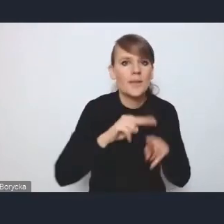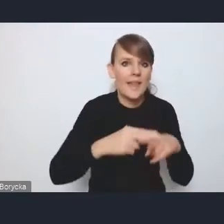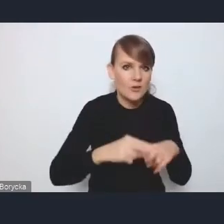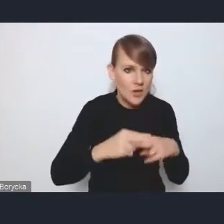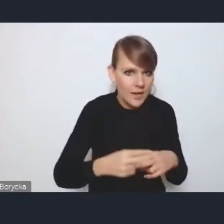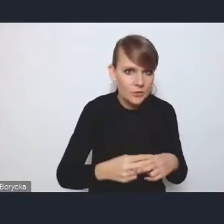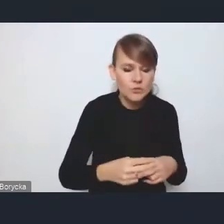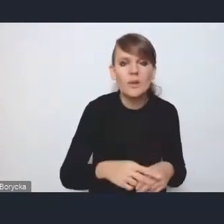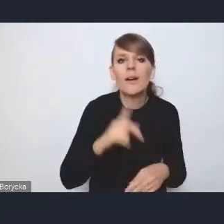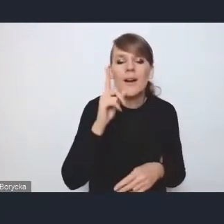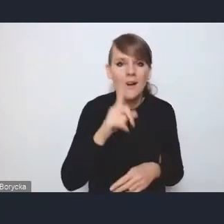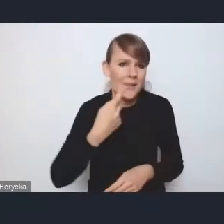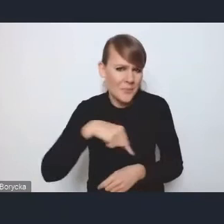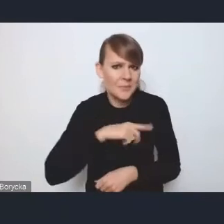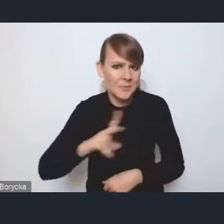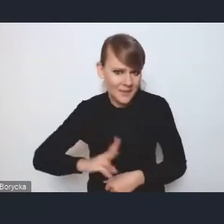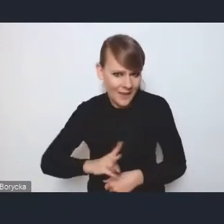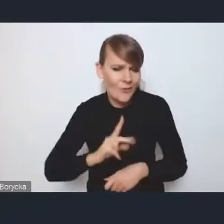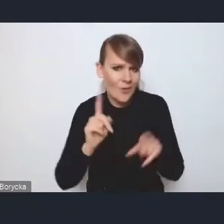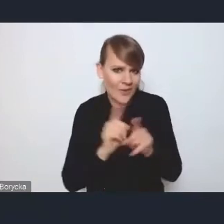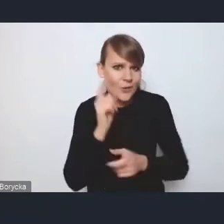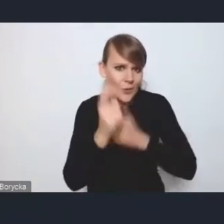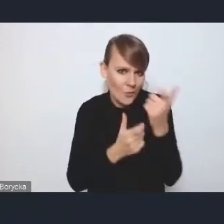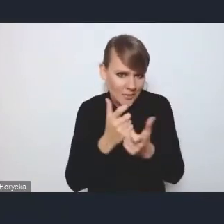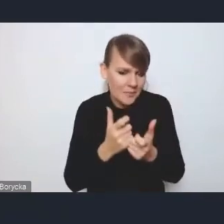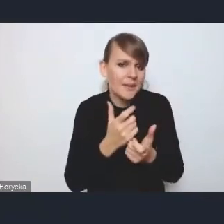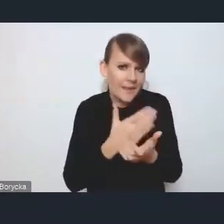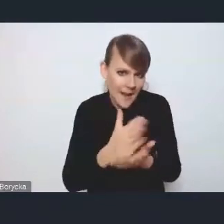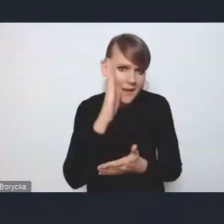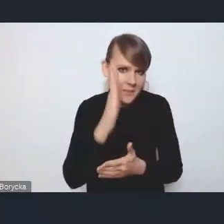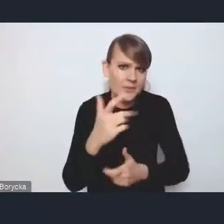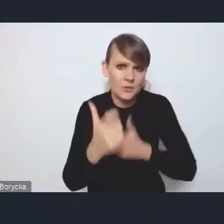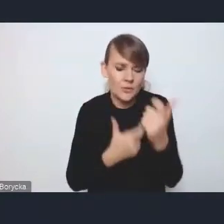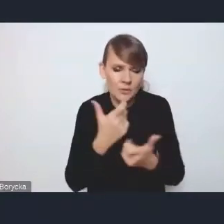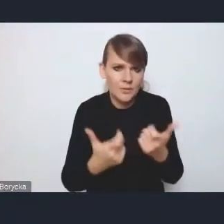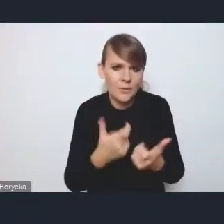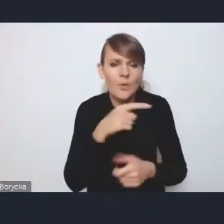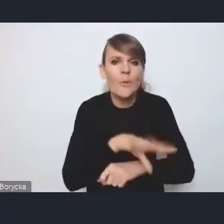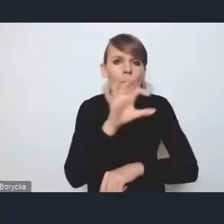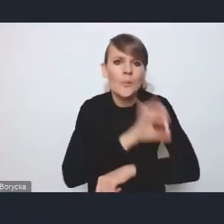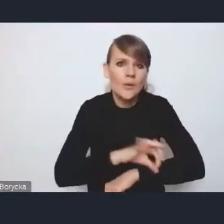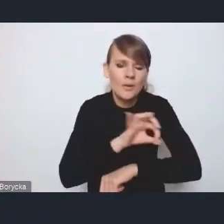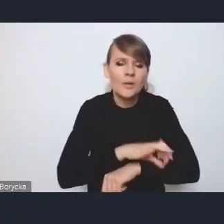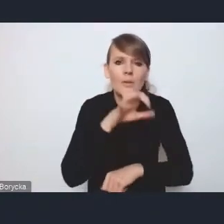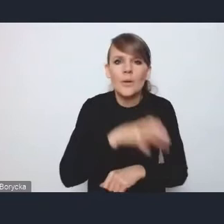że w Ministerstwie realizujemy i w dalszym ciągu będziemy realizować projekty dotyczące rewitalizacji.